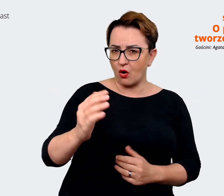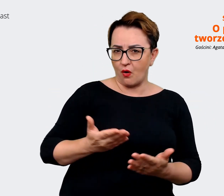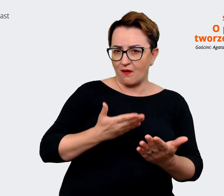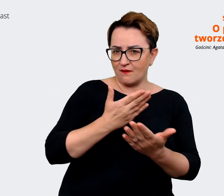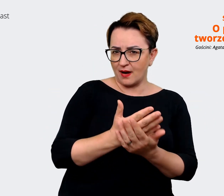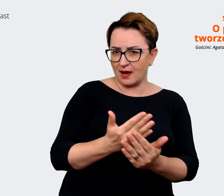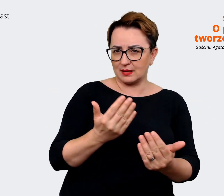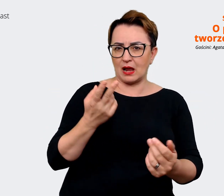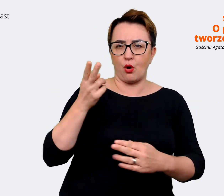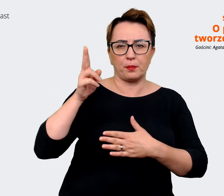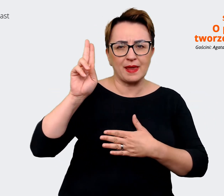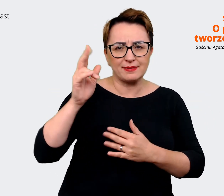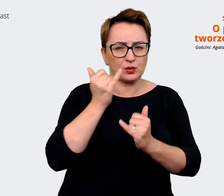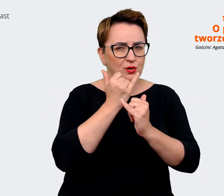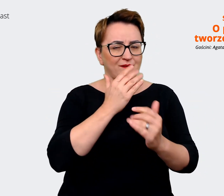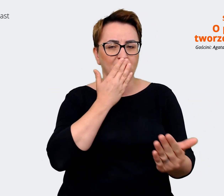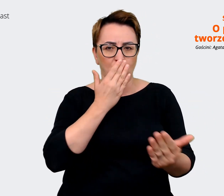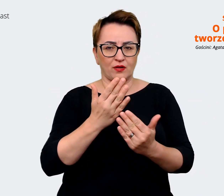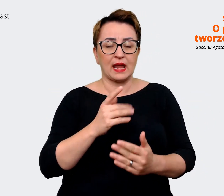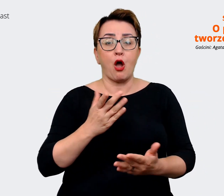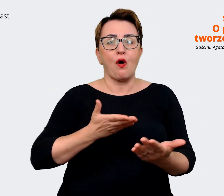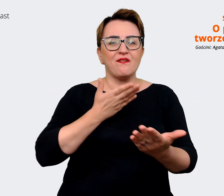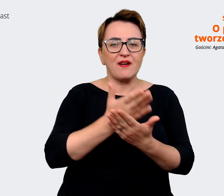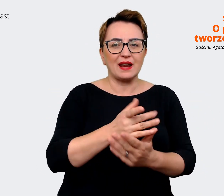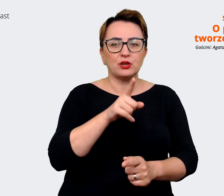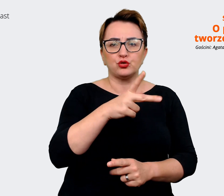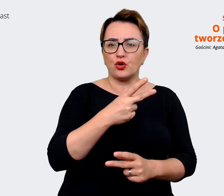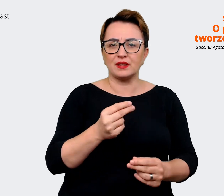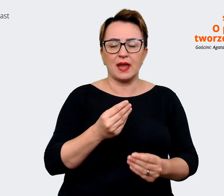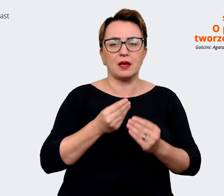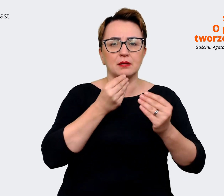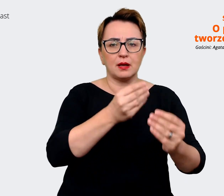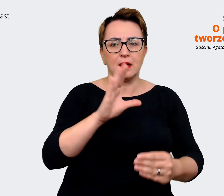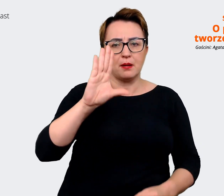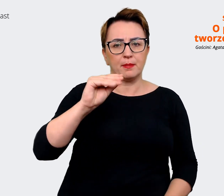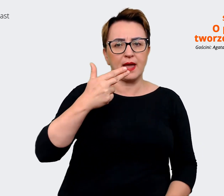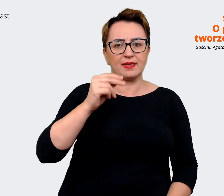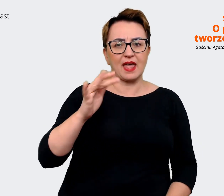nie mam na myśli oferty benefitów, raczej tą całościową ofertę wartości i korzyści